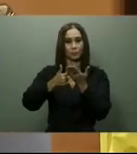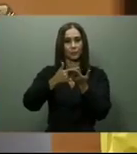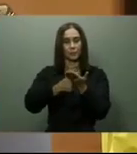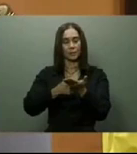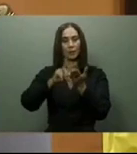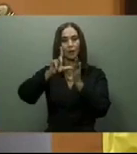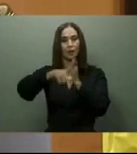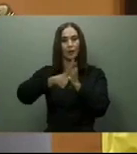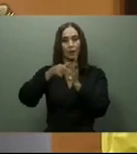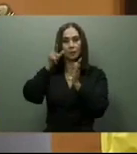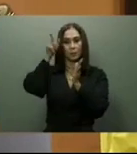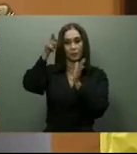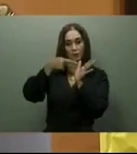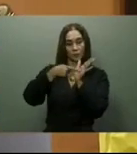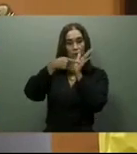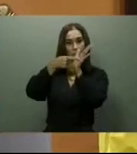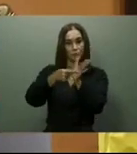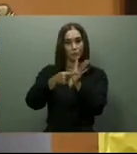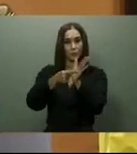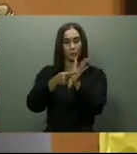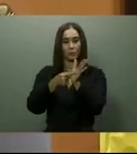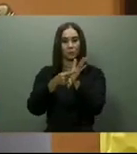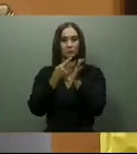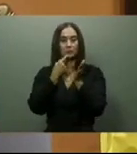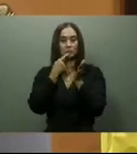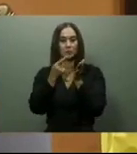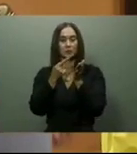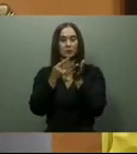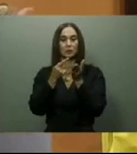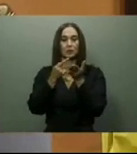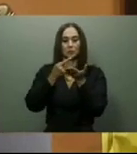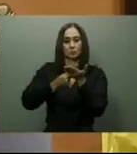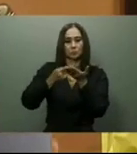prioridad la construcción de la presa Monte Grande, y señaló que había dispuesto los